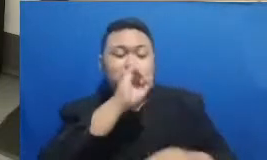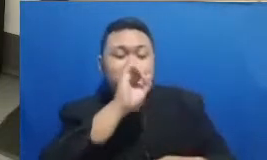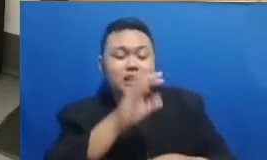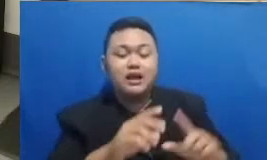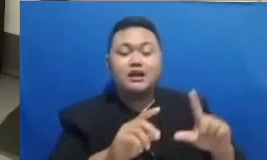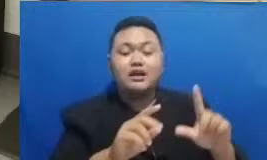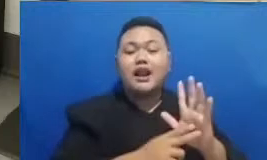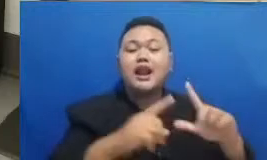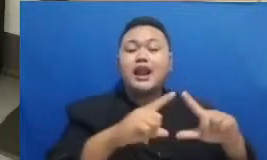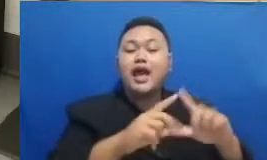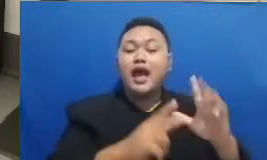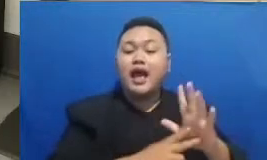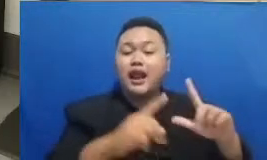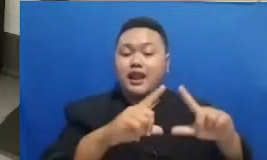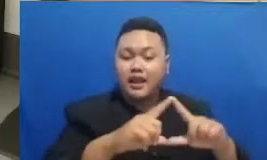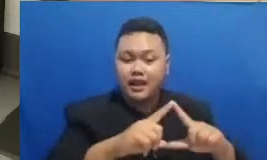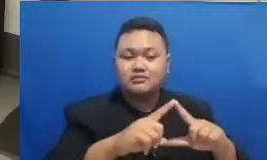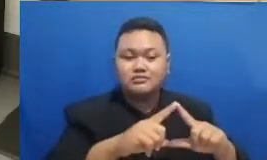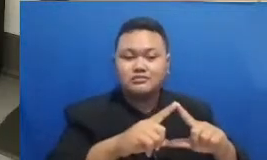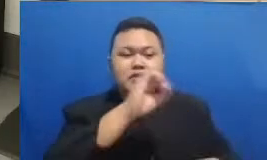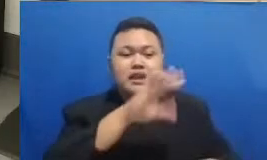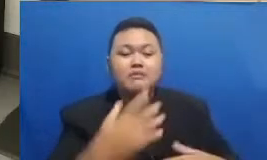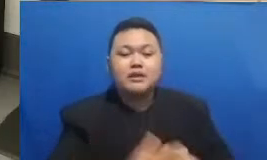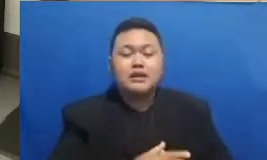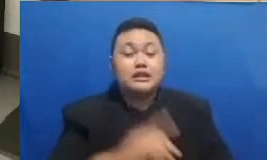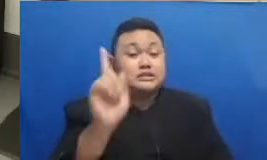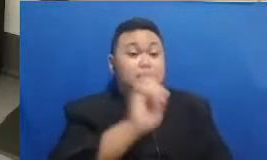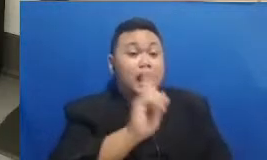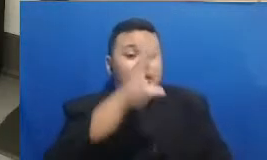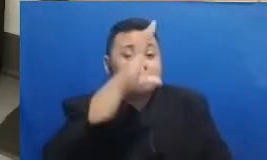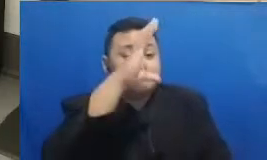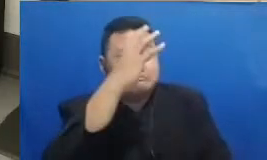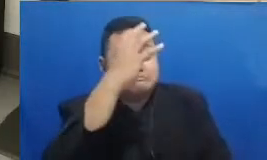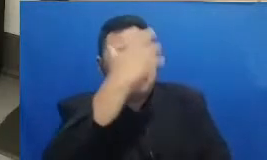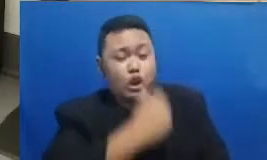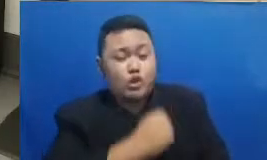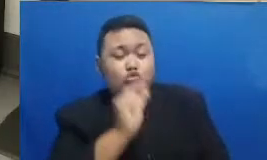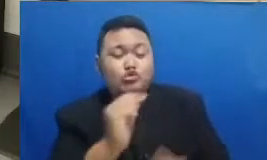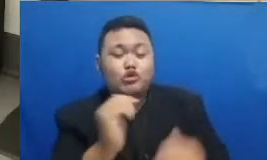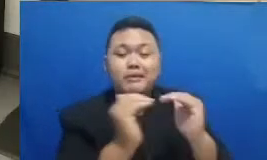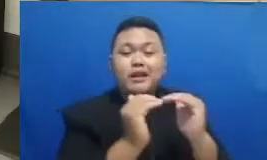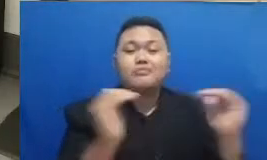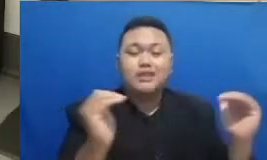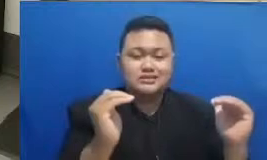Ya jadi karena bilang gini jangan segan untuk beradaptasi dengan kebaruan dan karena selalu